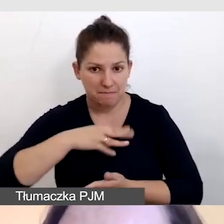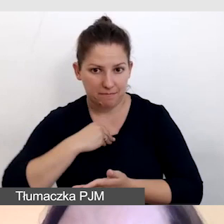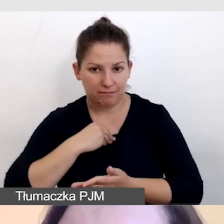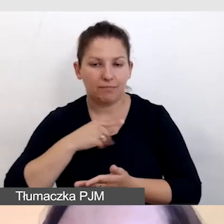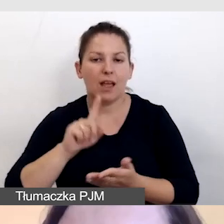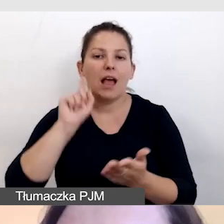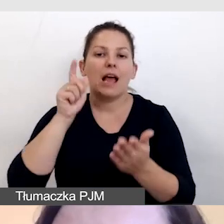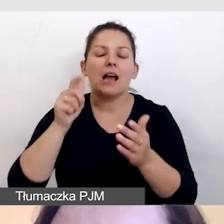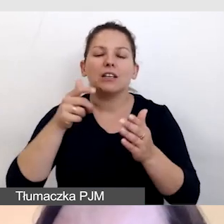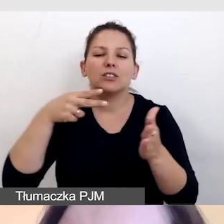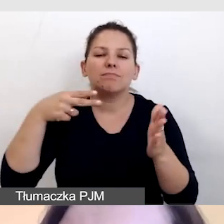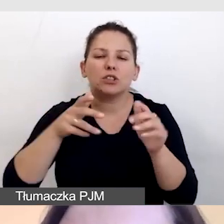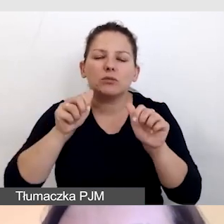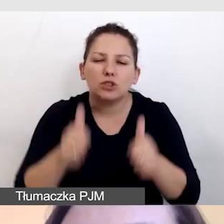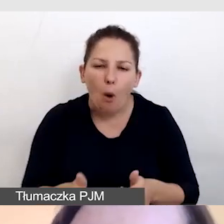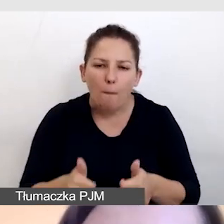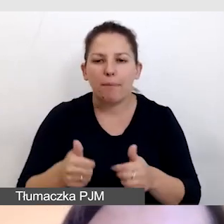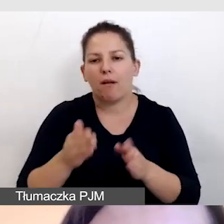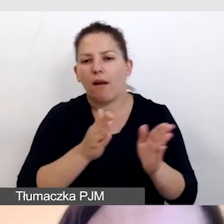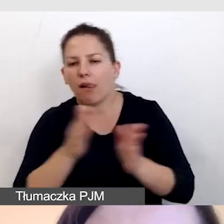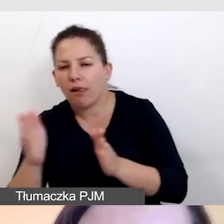włączenie, przesunięcie filmu, przewinięcie.